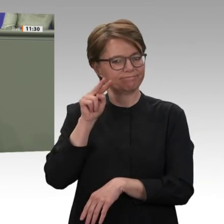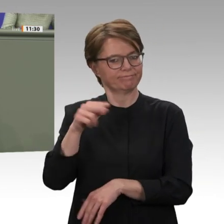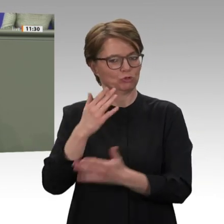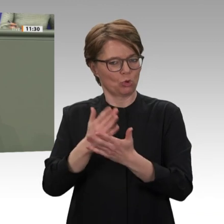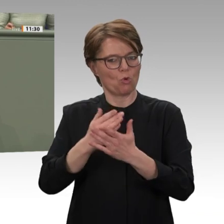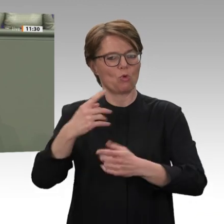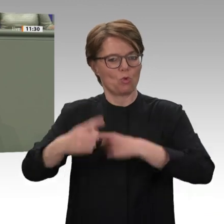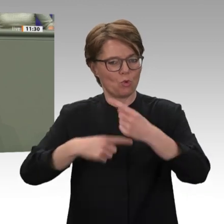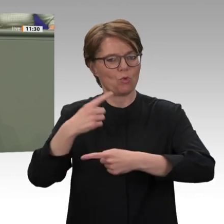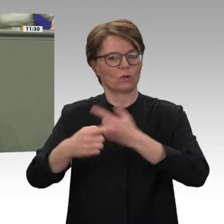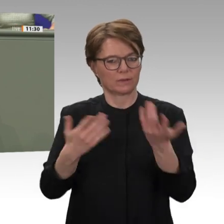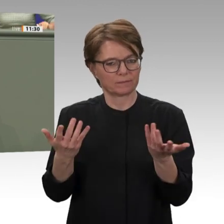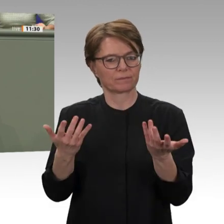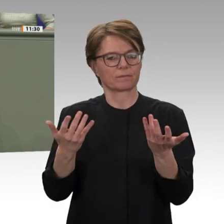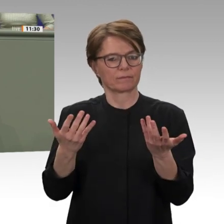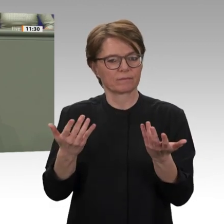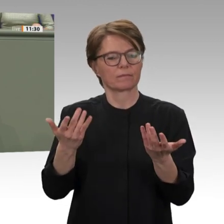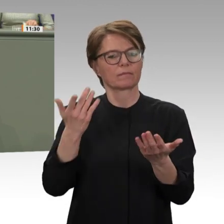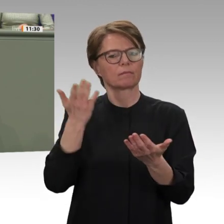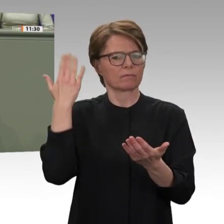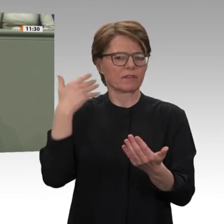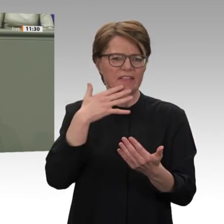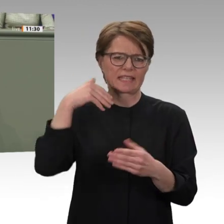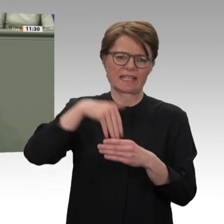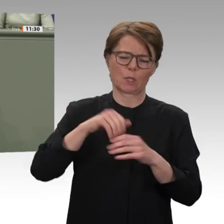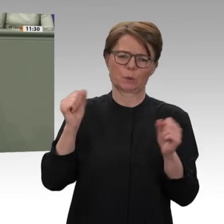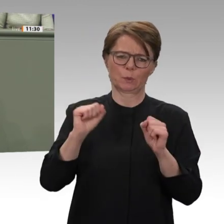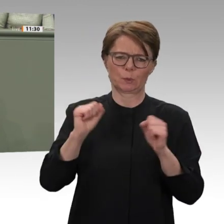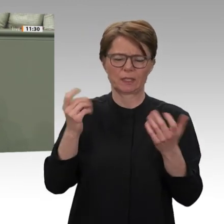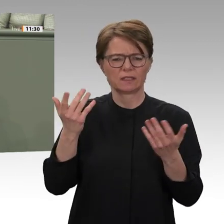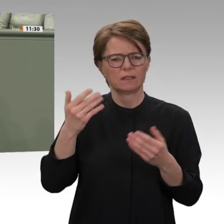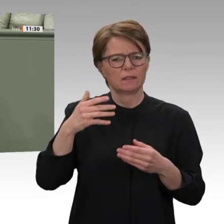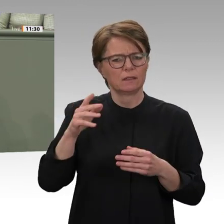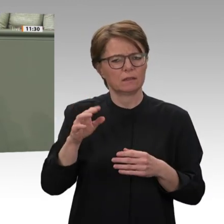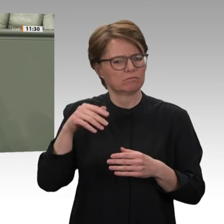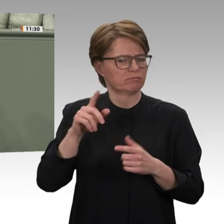Sudan Verantwortung tragen auch dank eines von uns unterstützten Mediationsprojektes